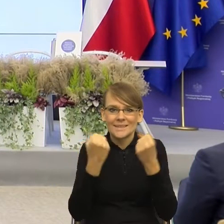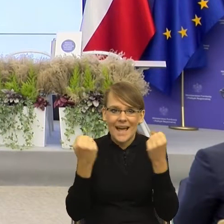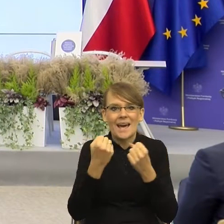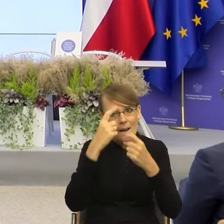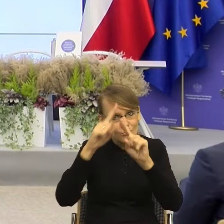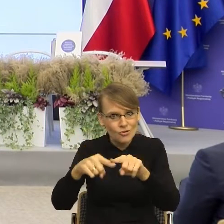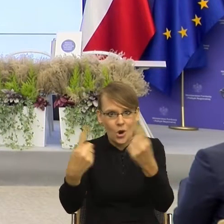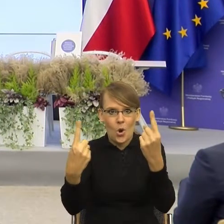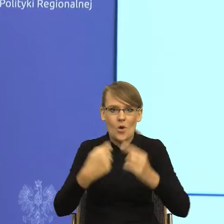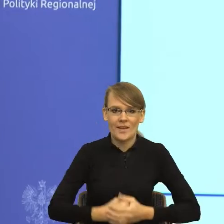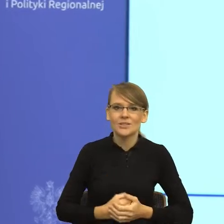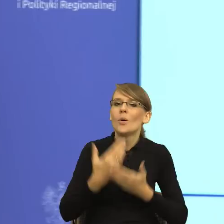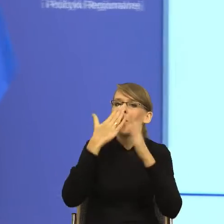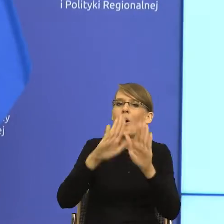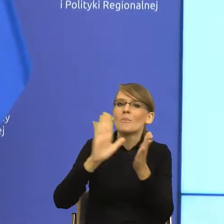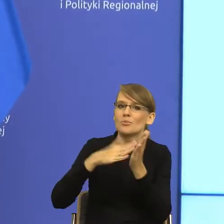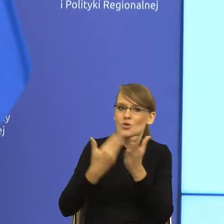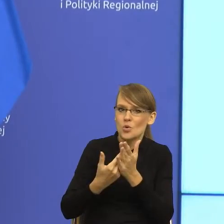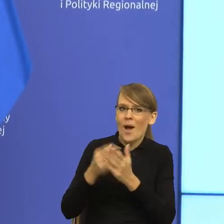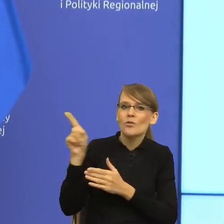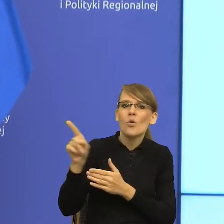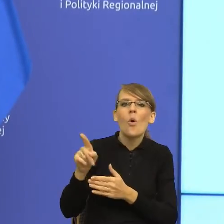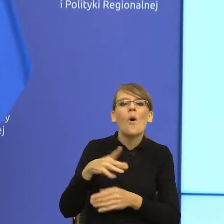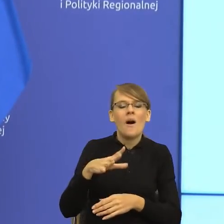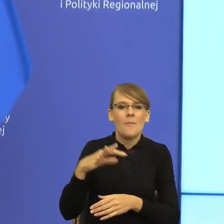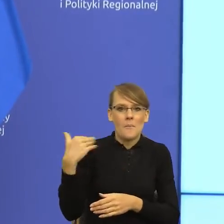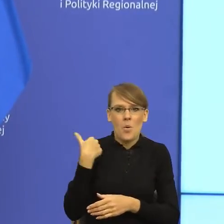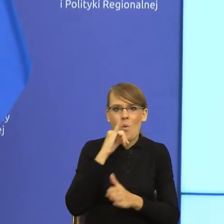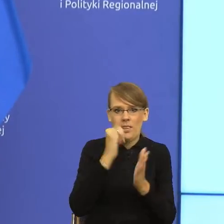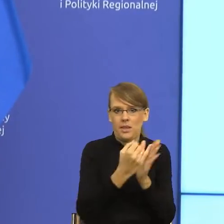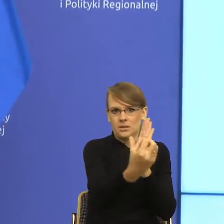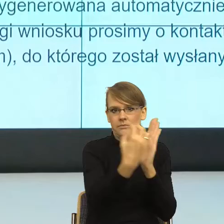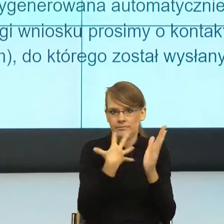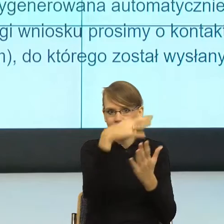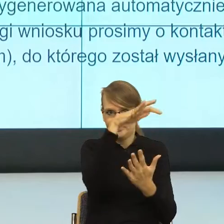Na podstawie pisma, które dostałam.